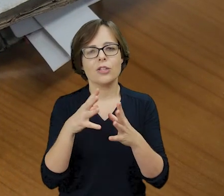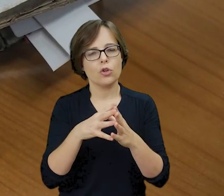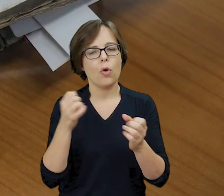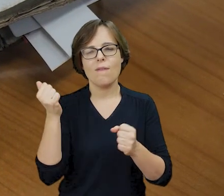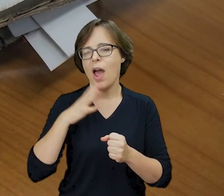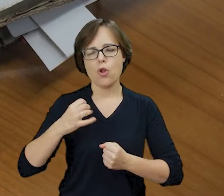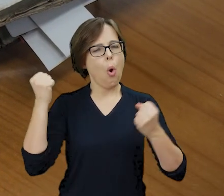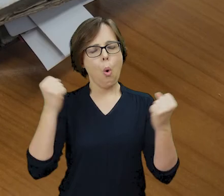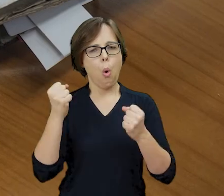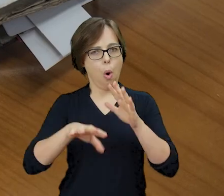oraz kilkadziesiąt cennych rękopisów.